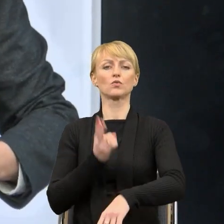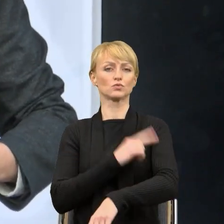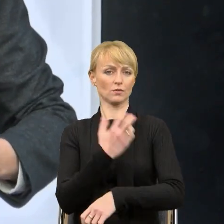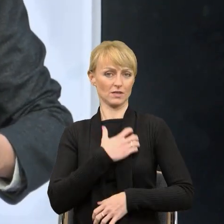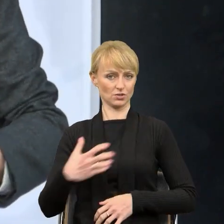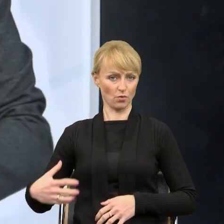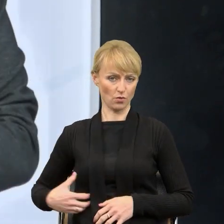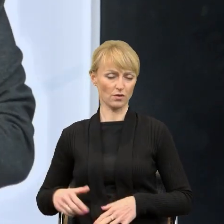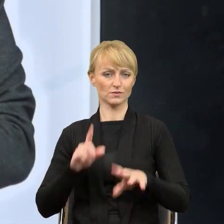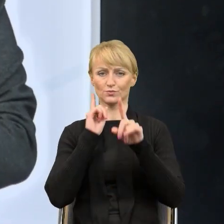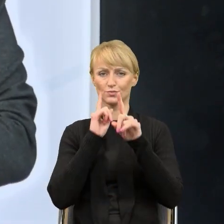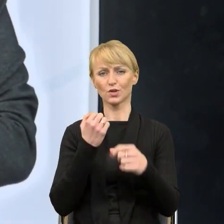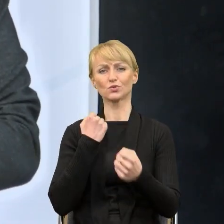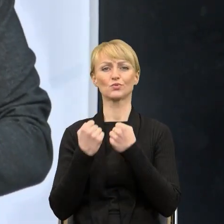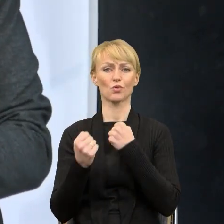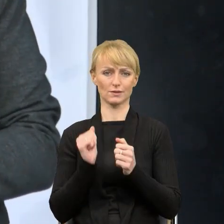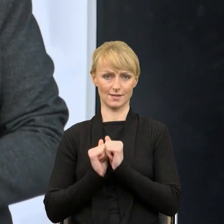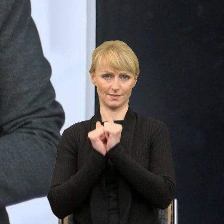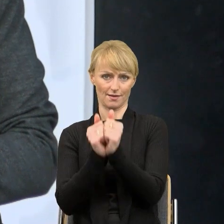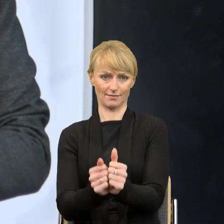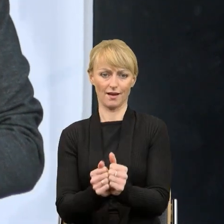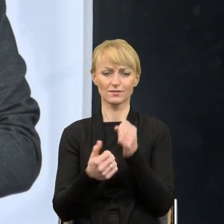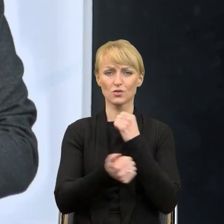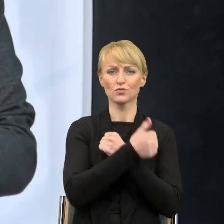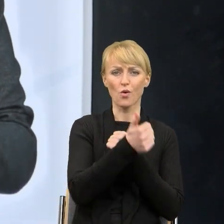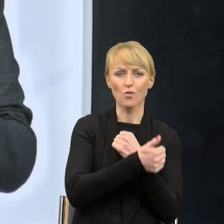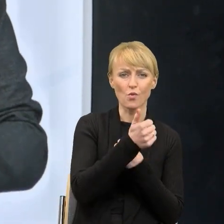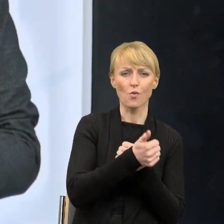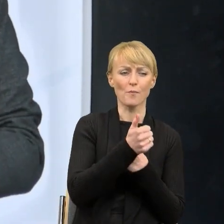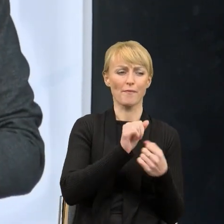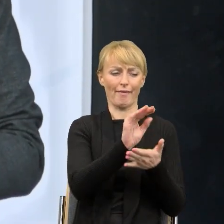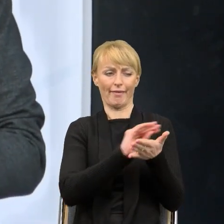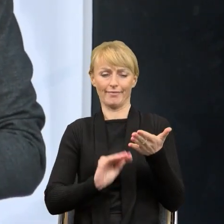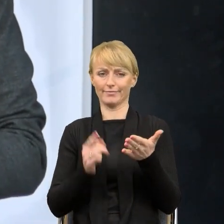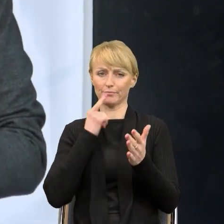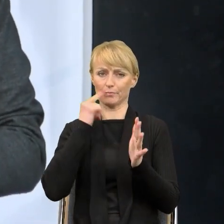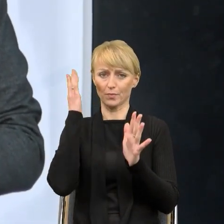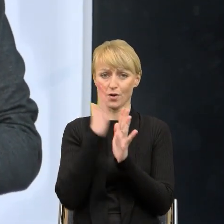rzeczywiście trudne zadanie upraszczać te wszystkie dokumenty. Faktem może być to, że z 16 województw to wiem,